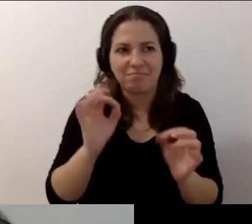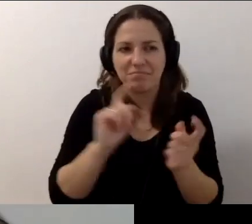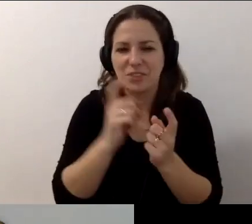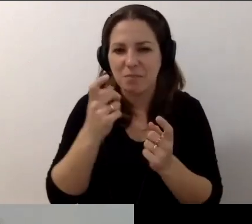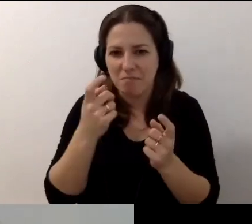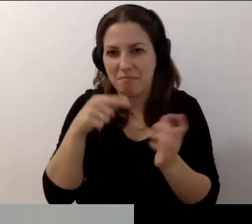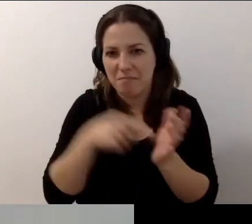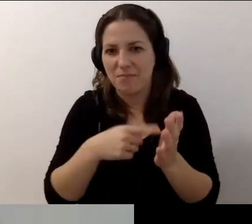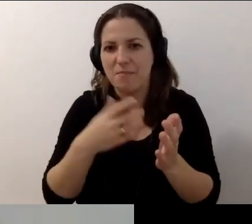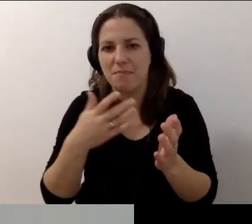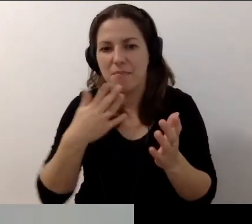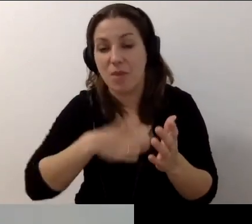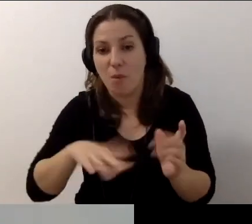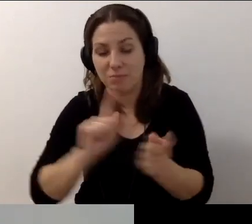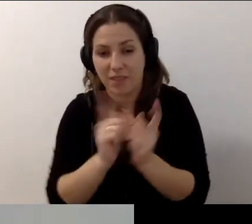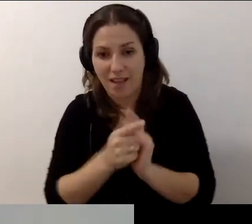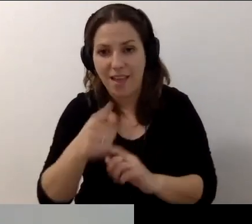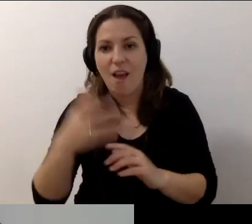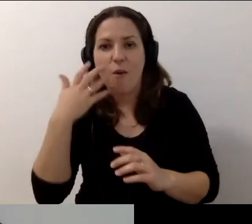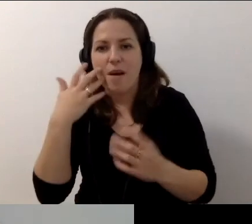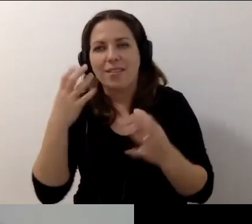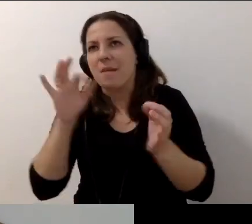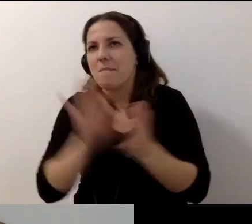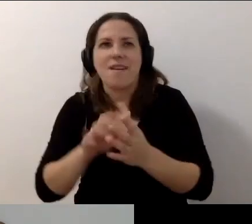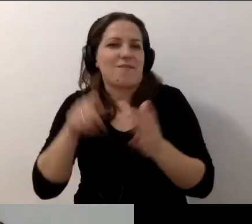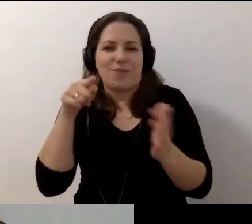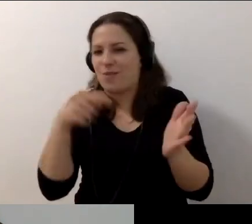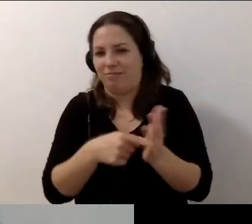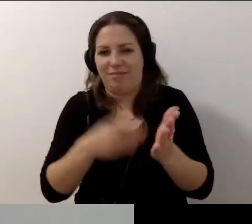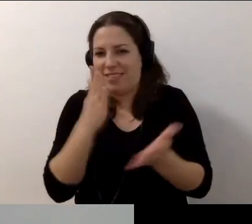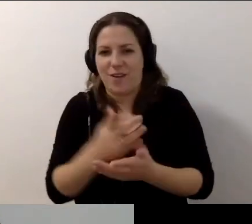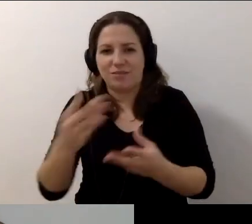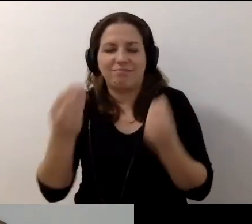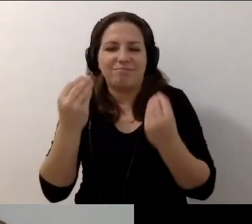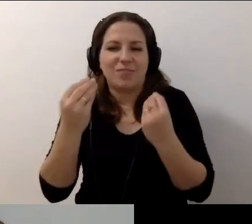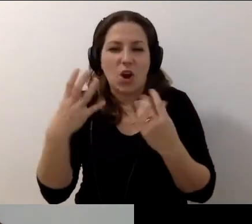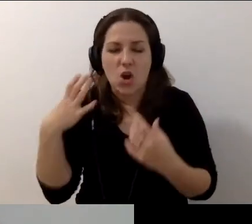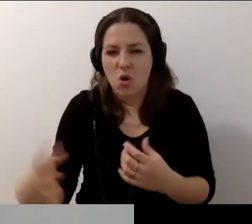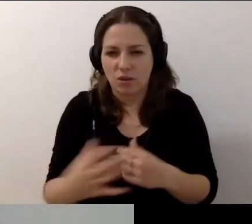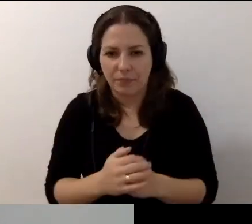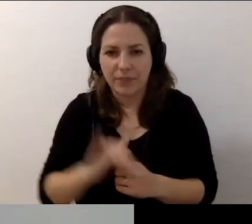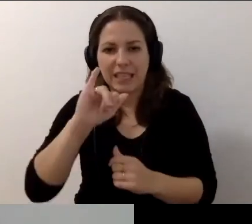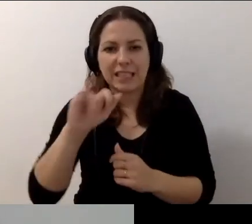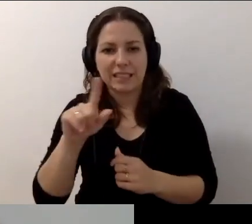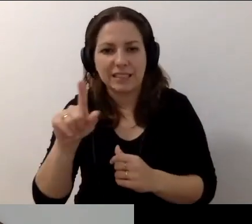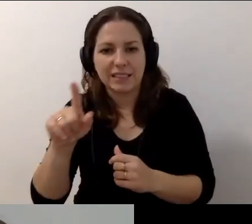Tak miało być. Z Robertem nie może być inaczej. Z naszym supergościem. I naszą gospodynią Martą.